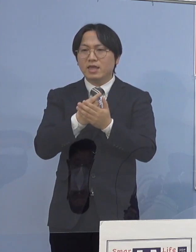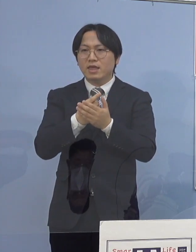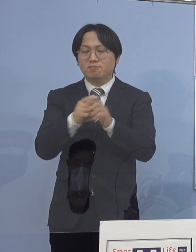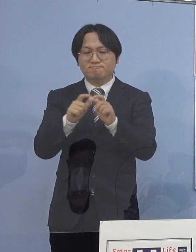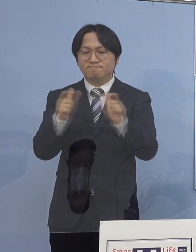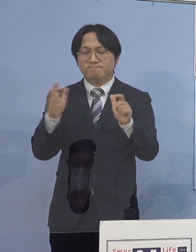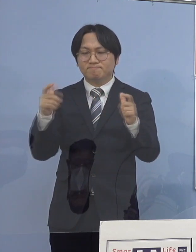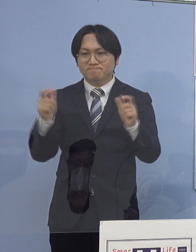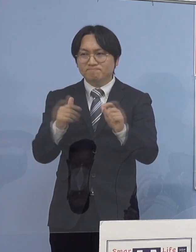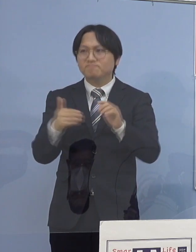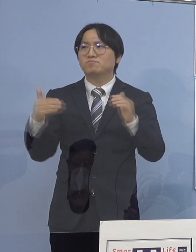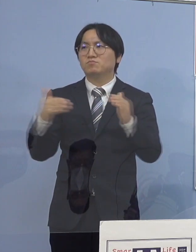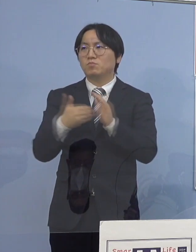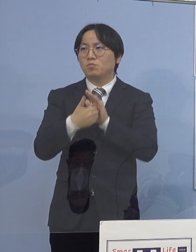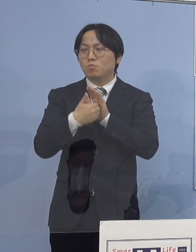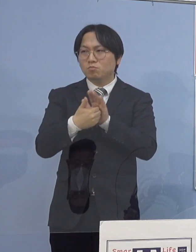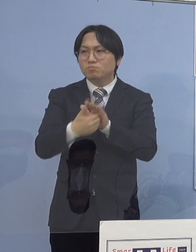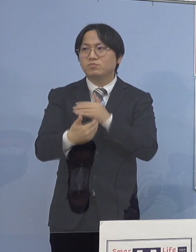家庭内感染の防ぐポイント